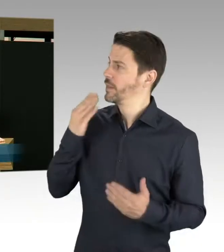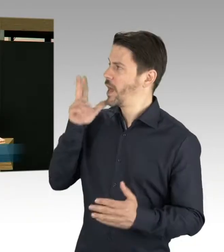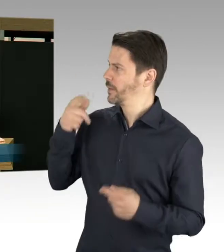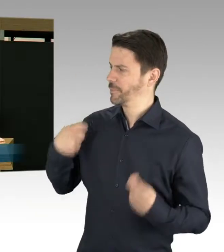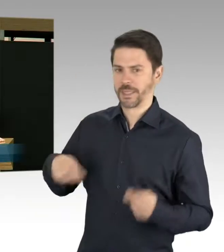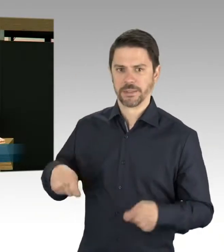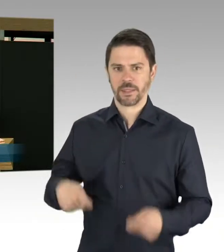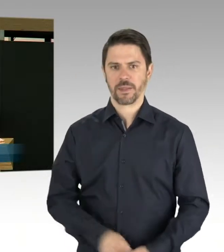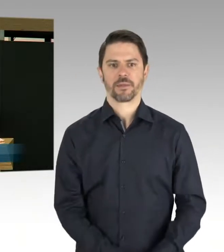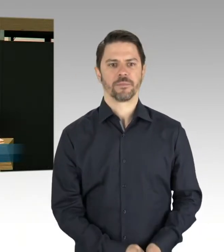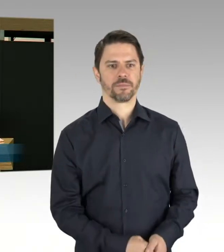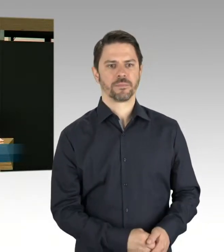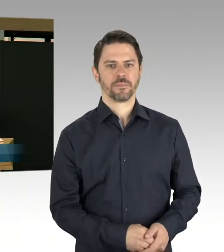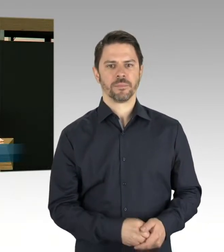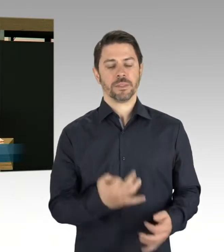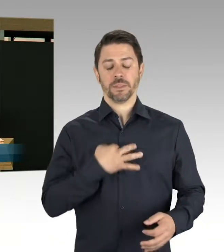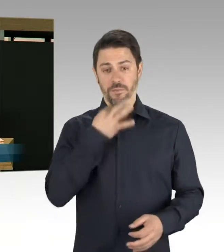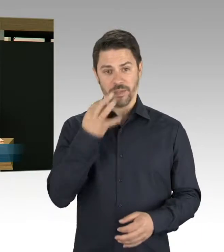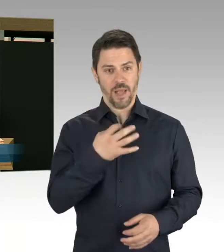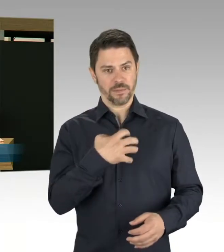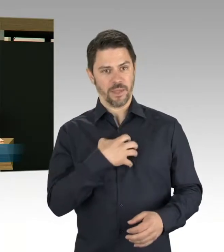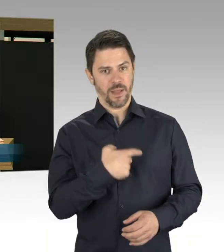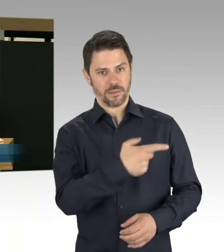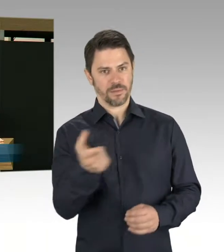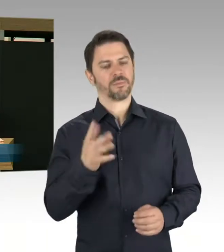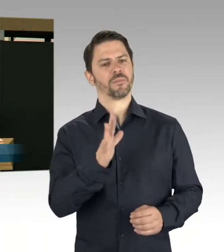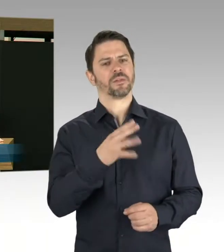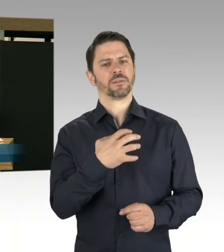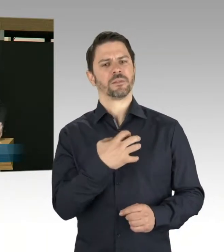im Vorfeld der Feierlichkeiten zum Tag der Befreiung bekannt?